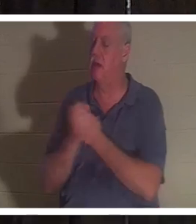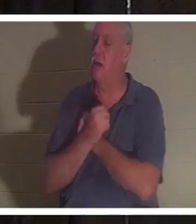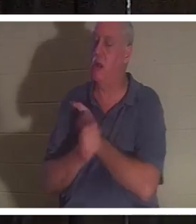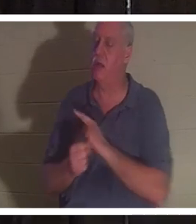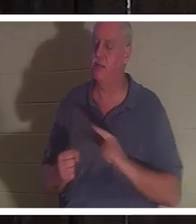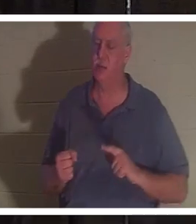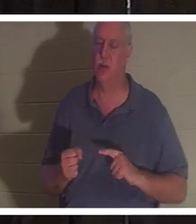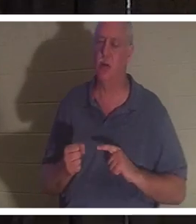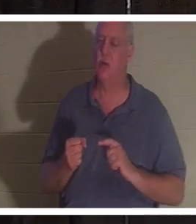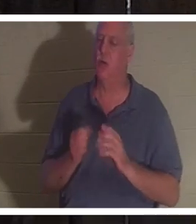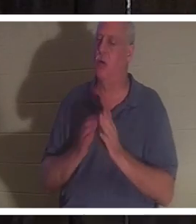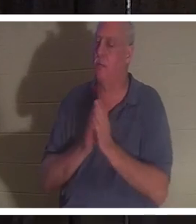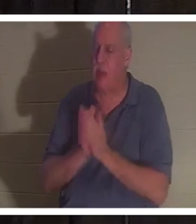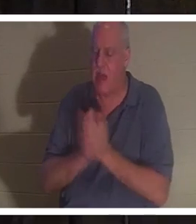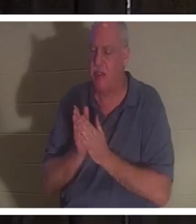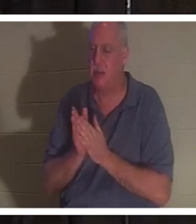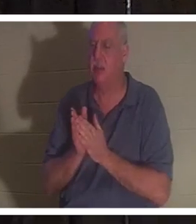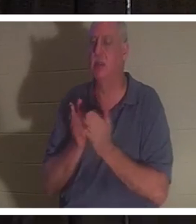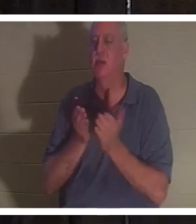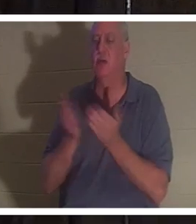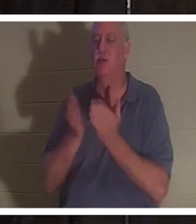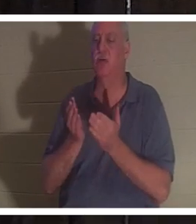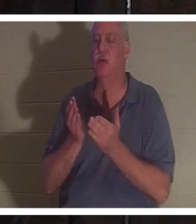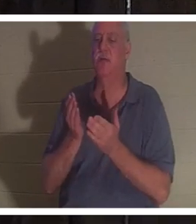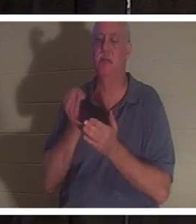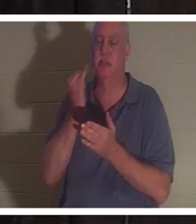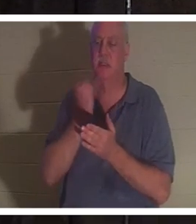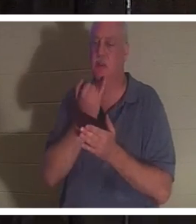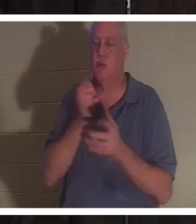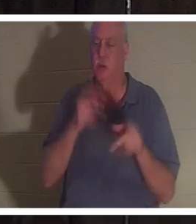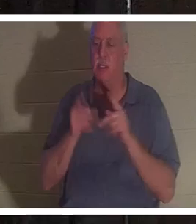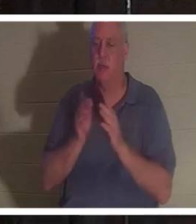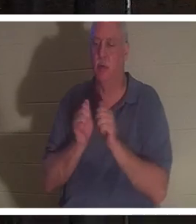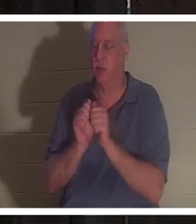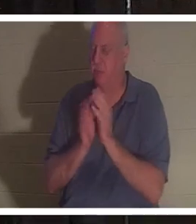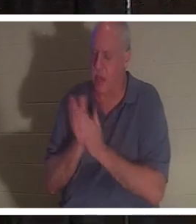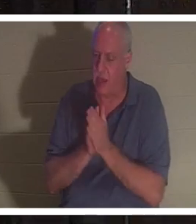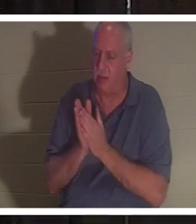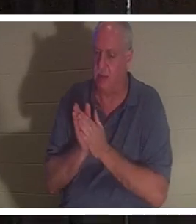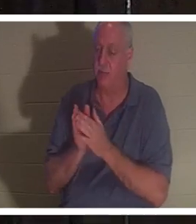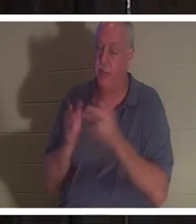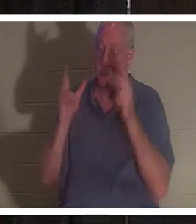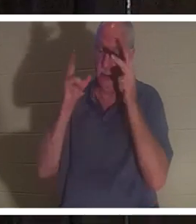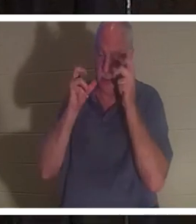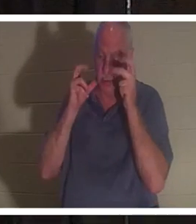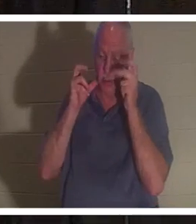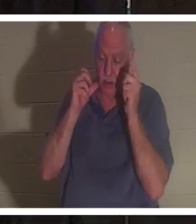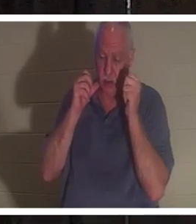passionnément le peuple israélien. Elle a dit avoir entendu tous ces gens chanter "Welcome home Christine".